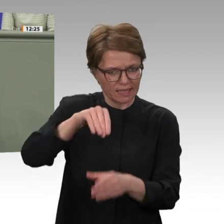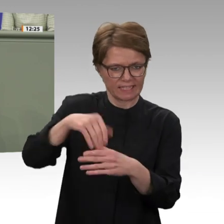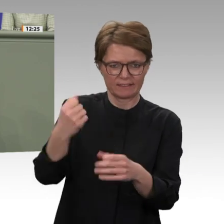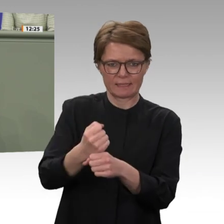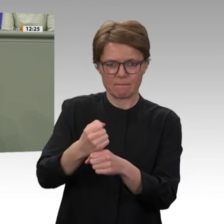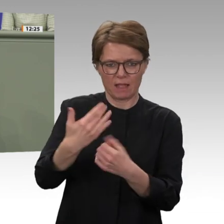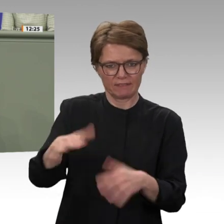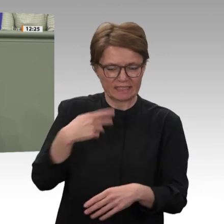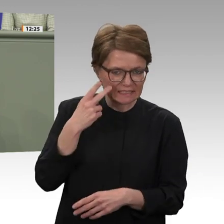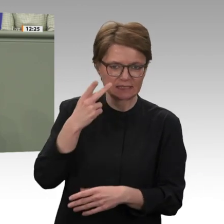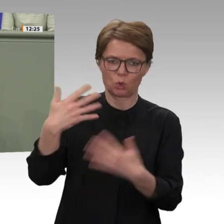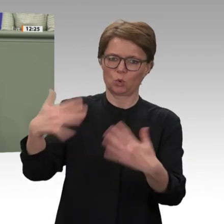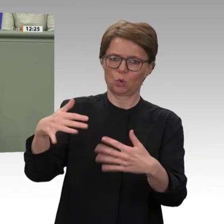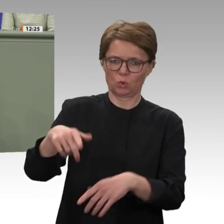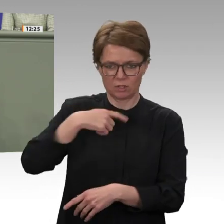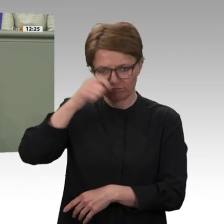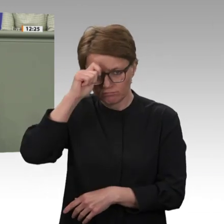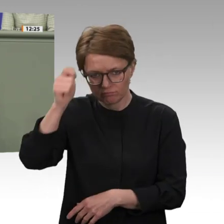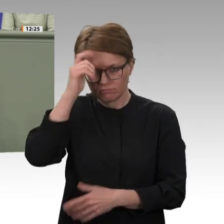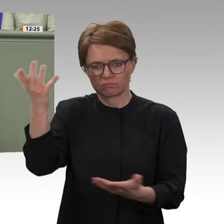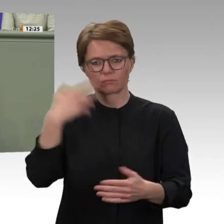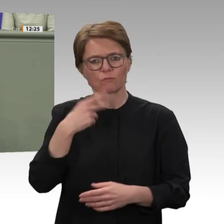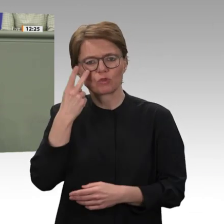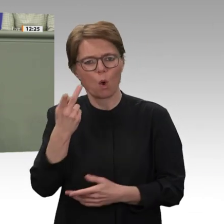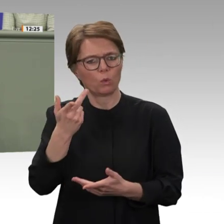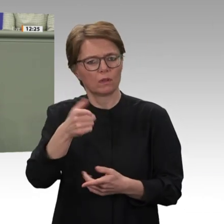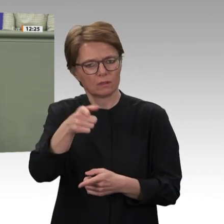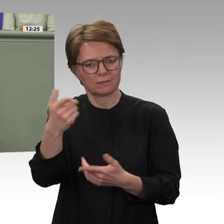wir in Afrika überwiegend den Kontinent der Chancen sehen wollen und nicht den